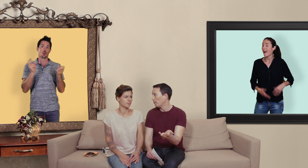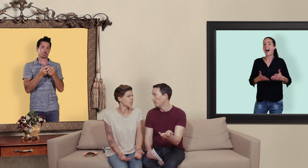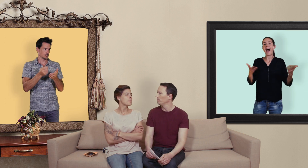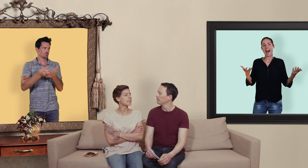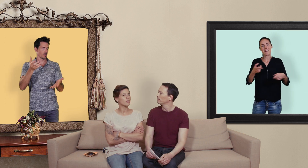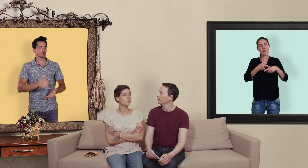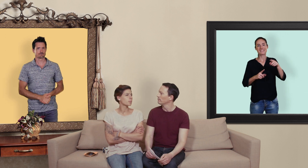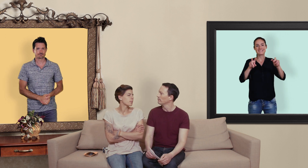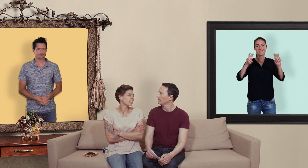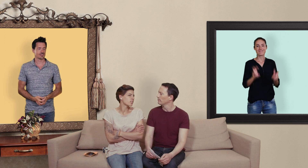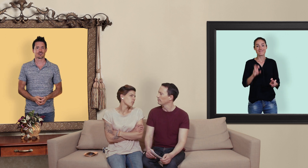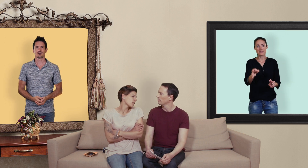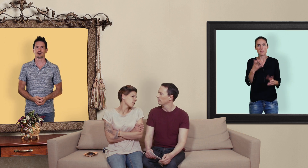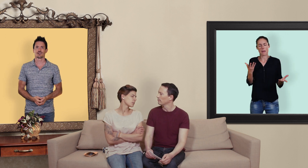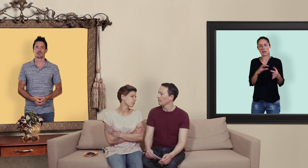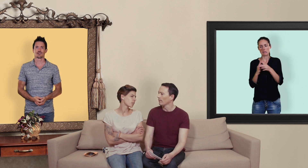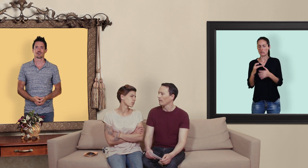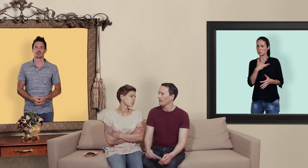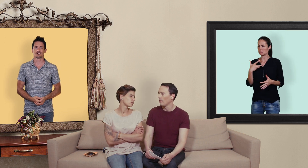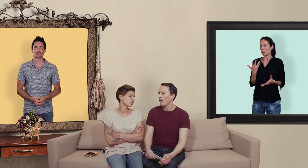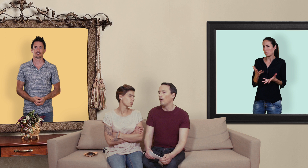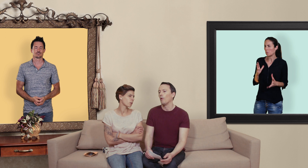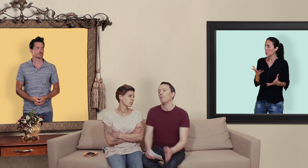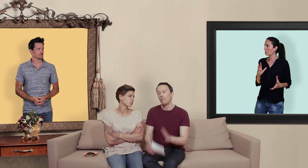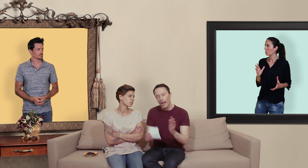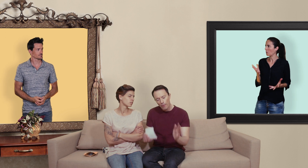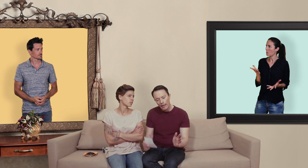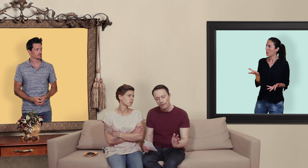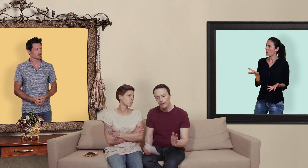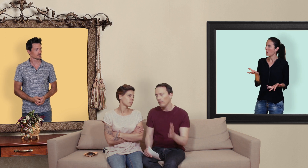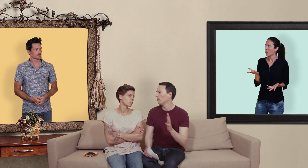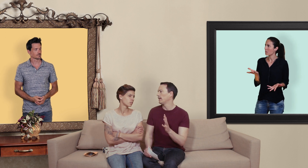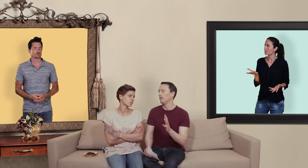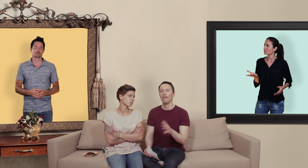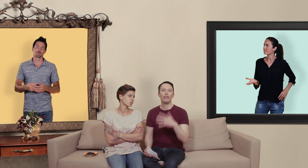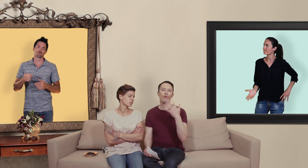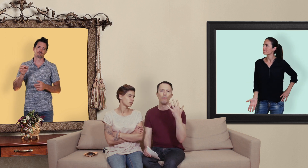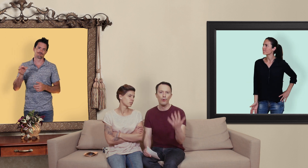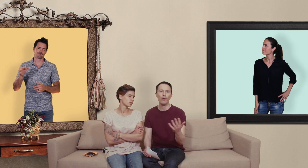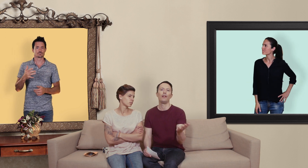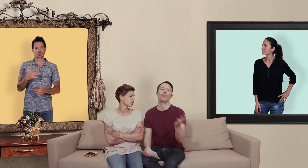pot... mais heu par rapport à la santé? on est d'accord il vaut mieux aller chez le